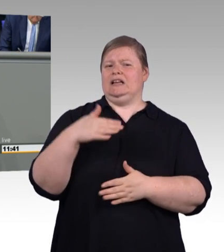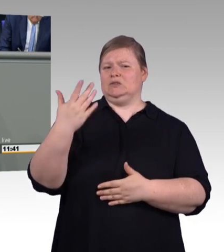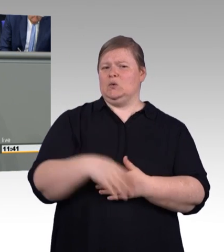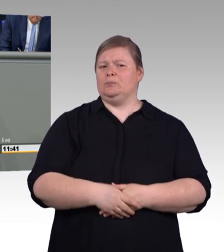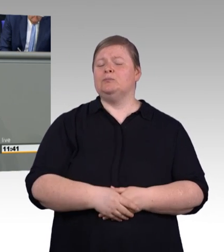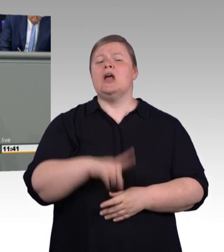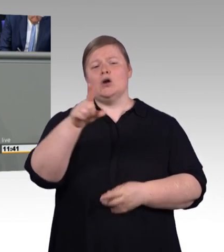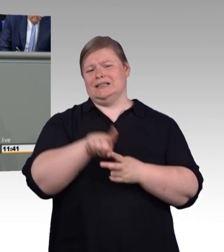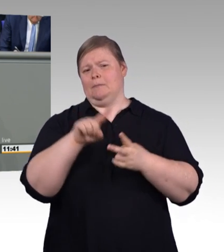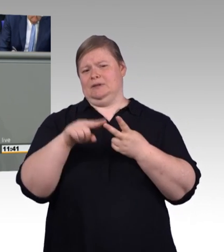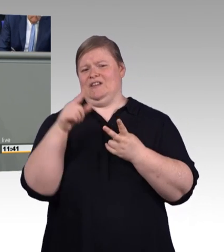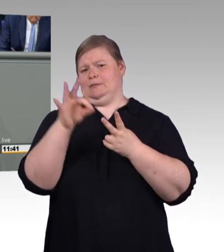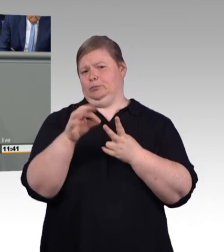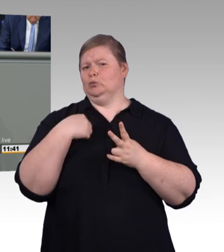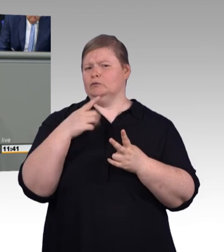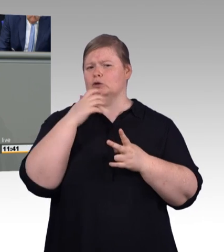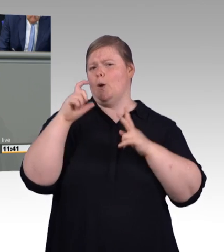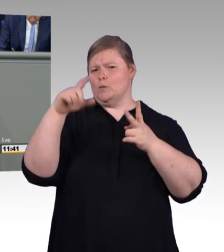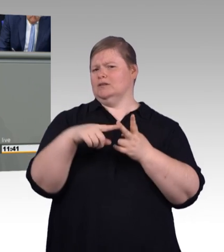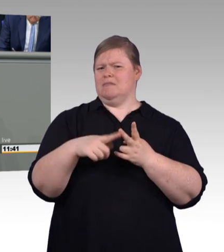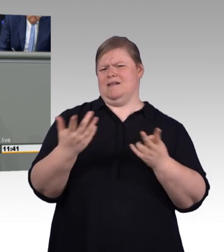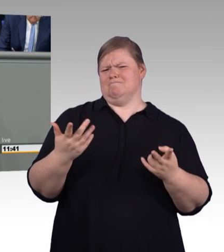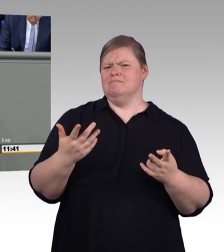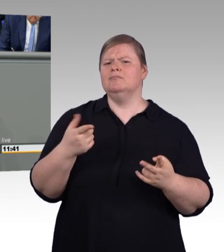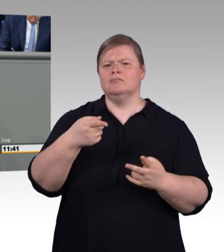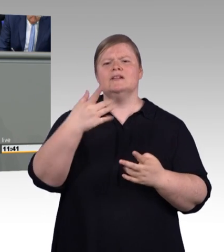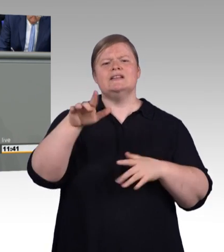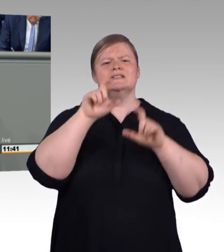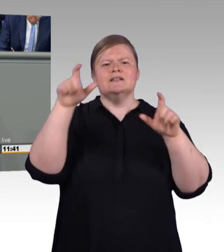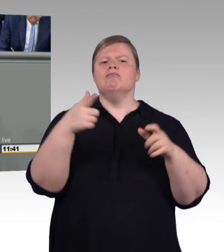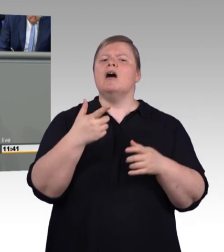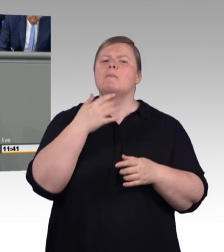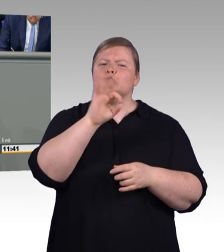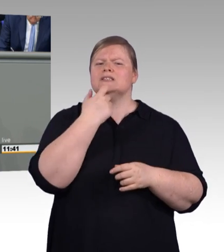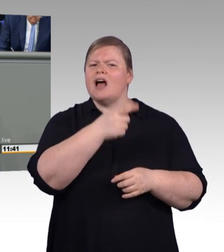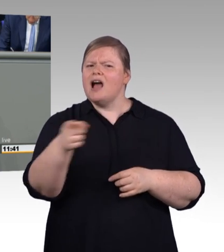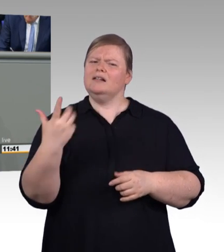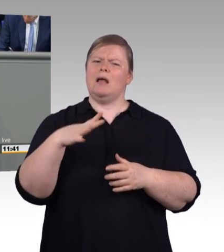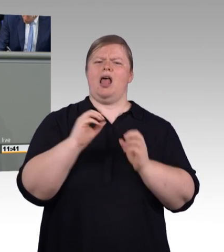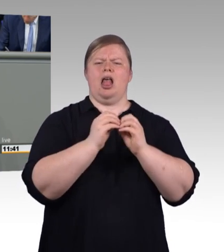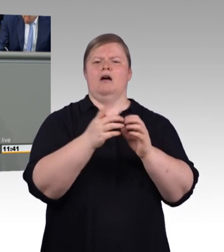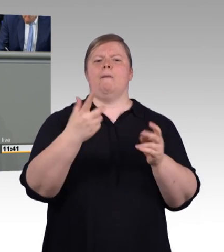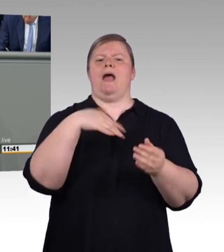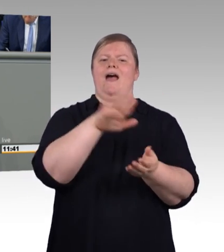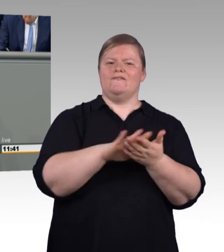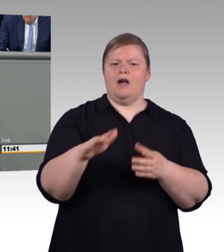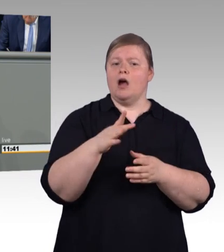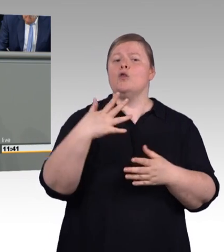den Bachelor Professional und den Master Professional. Meine Damen und Herren, das klingt nicht nur anmaßend